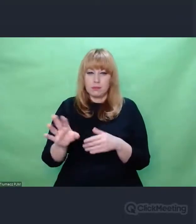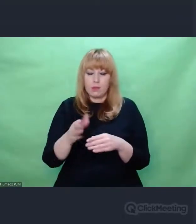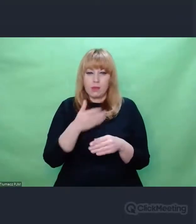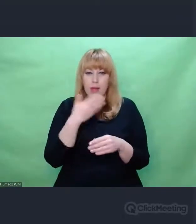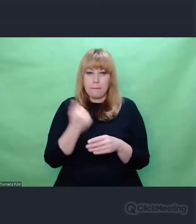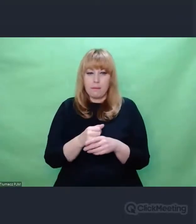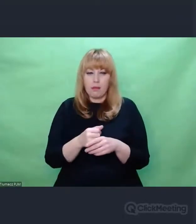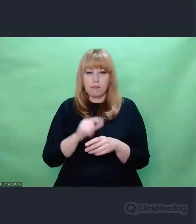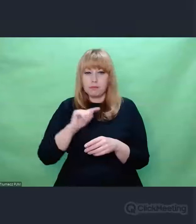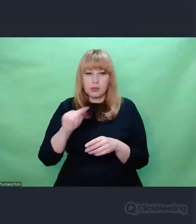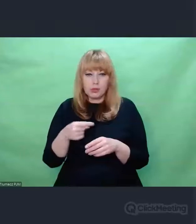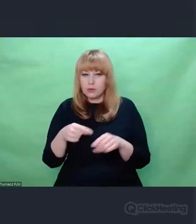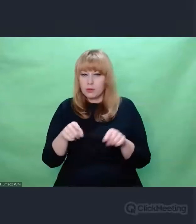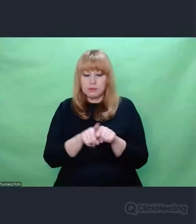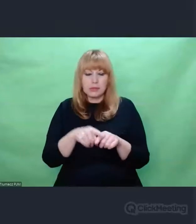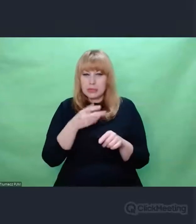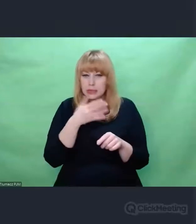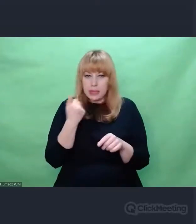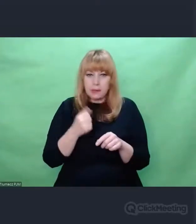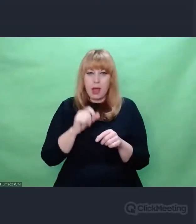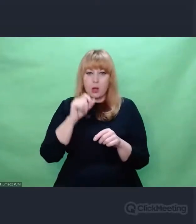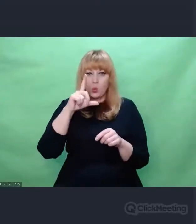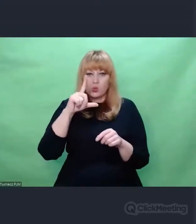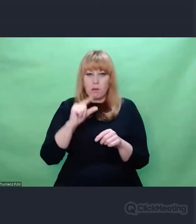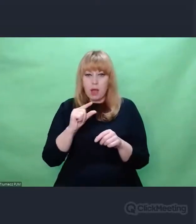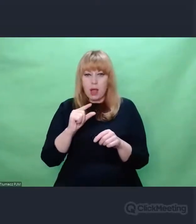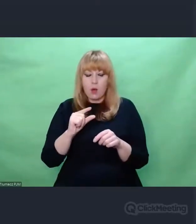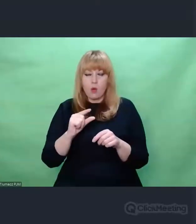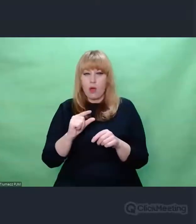Czy to będzie z wielkiej litery czy z małej. To wszystko ma znaczenie.